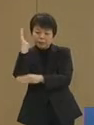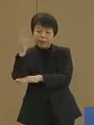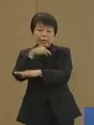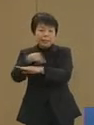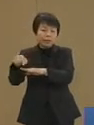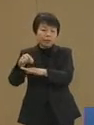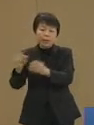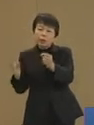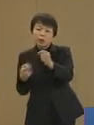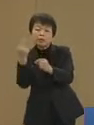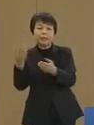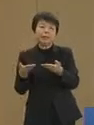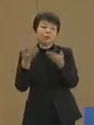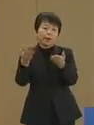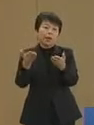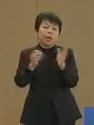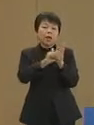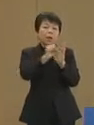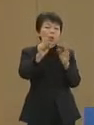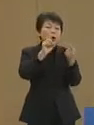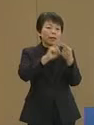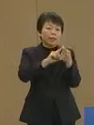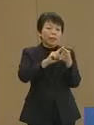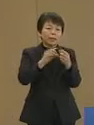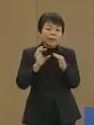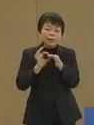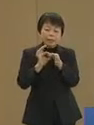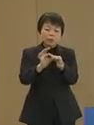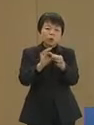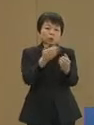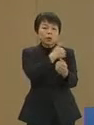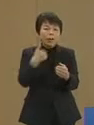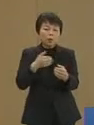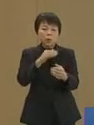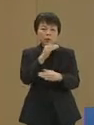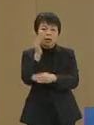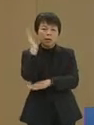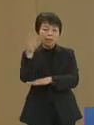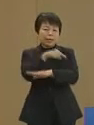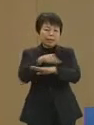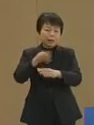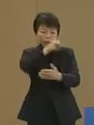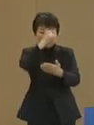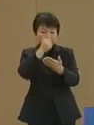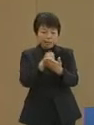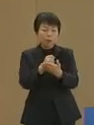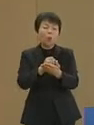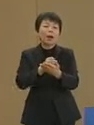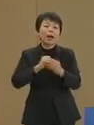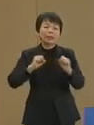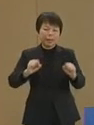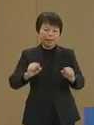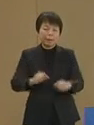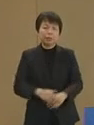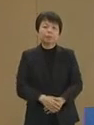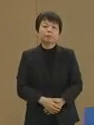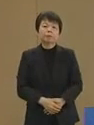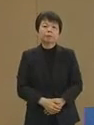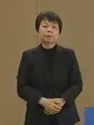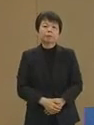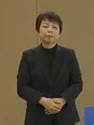効果的で持続可能な政策実現を 図っていきます